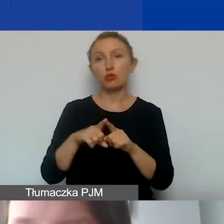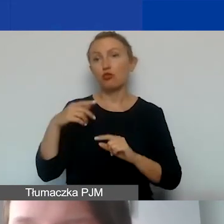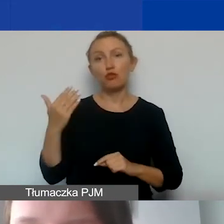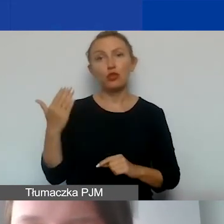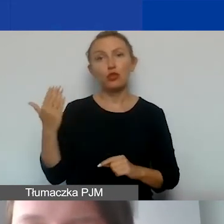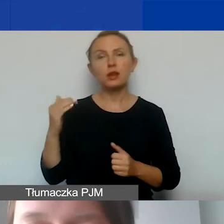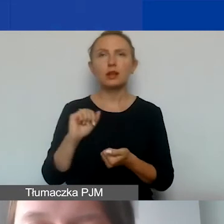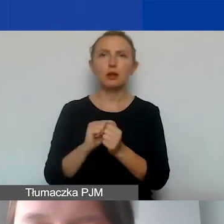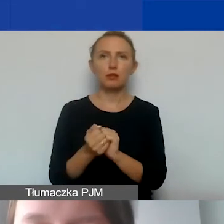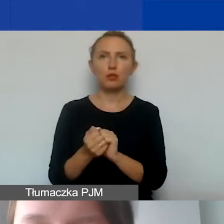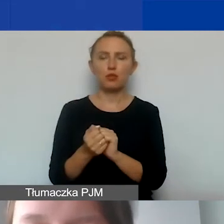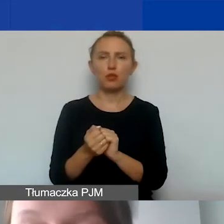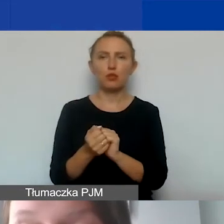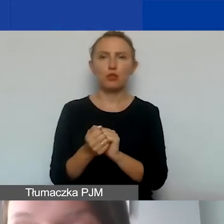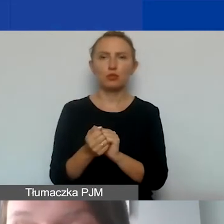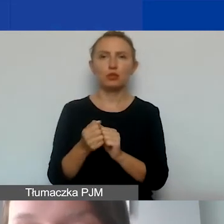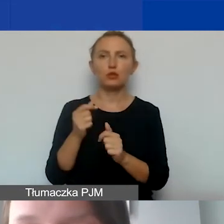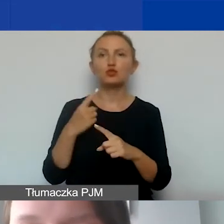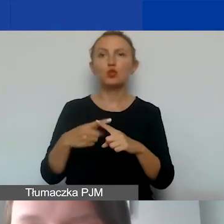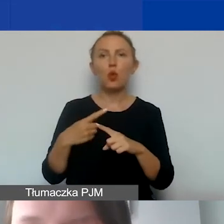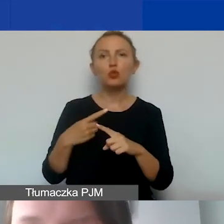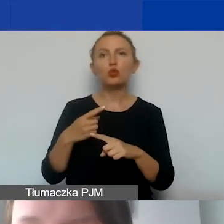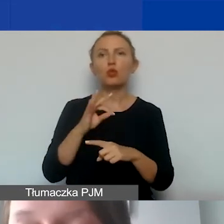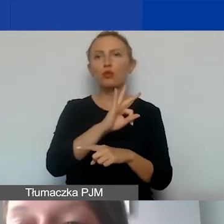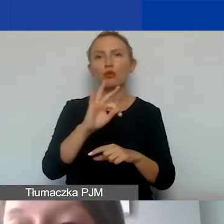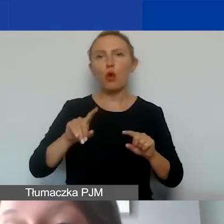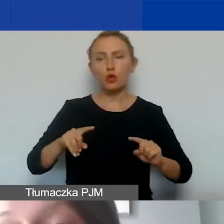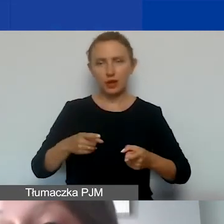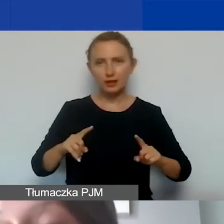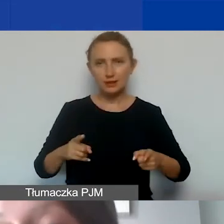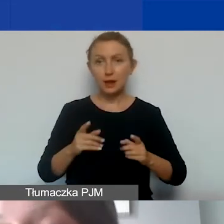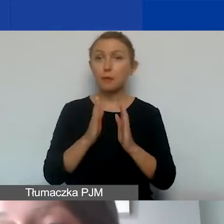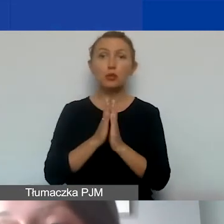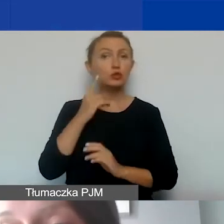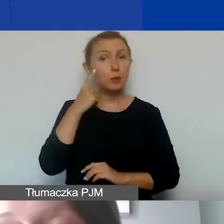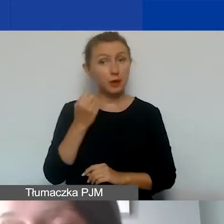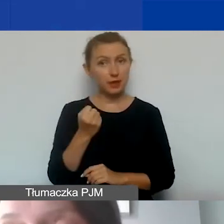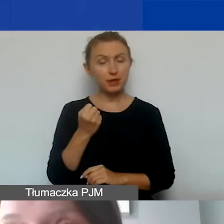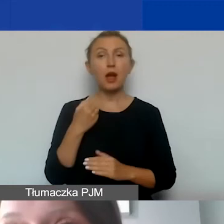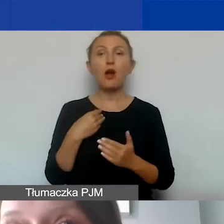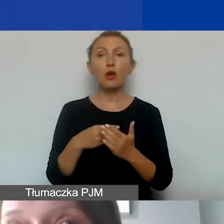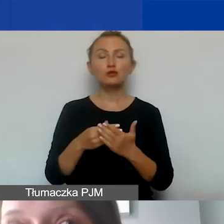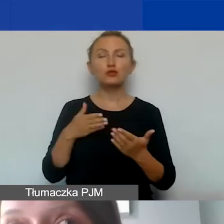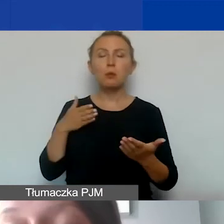czy zaangażowania członków i członkiń państwa organizacji. Proszę pamiętać o tym, że koszty pośrednie